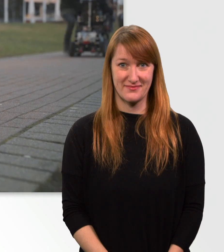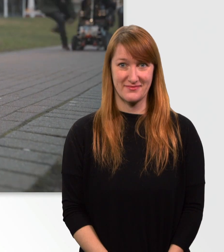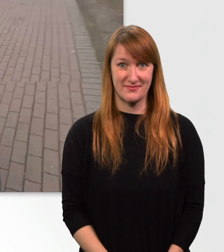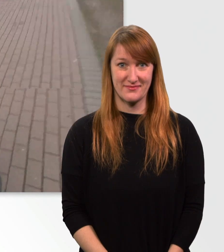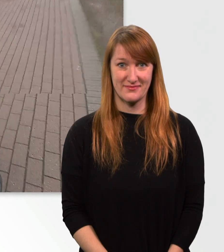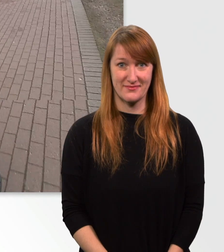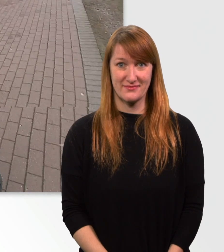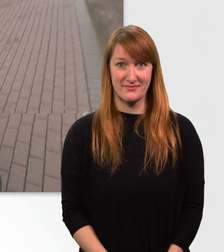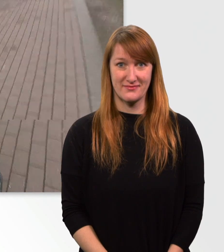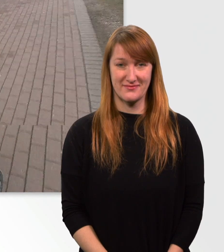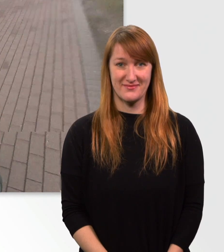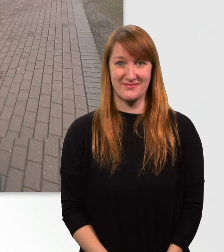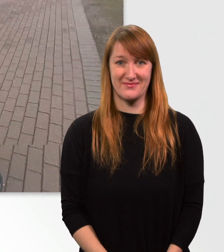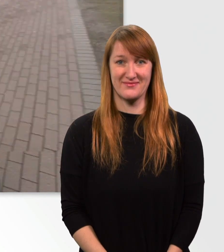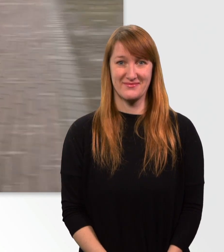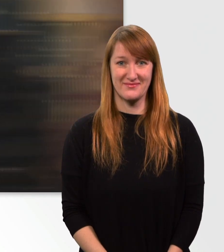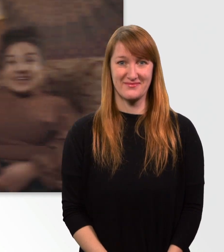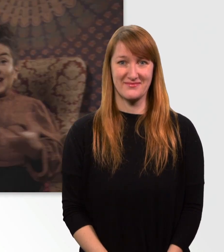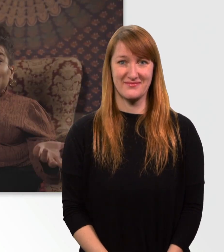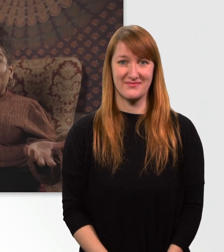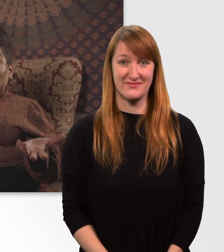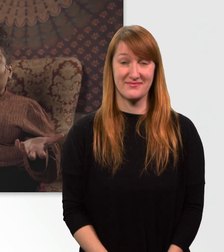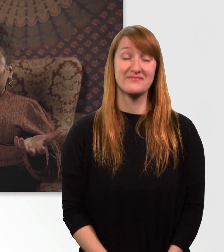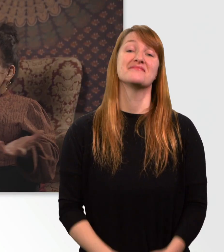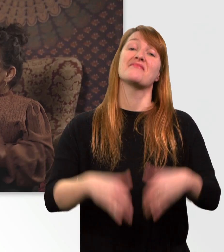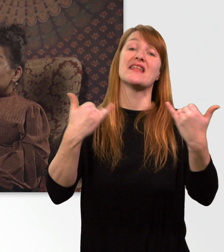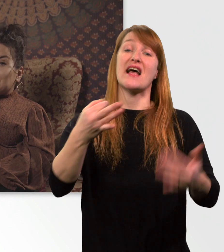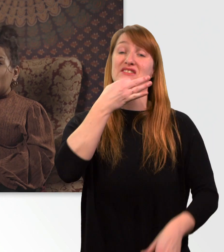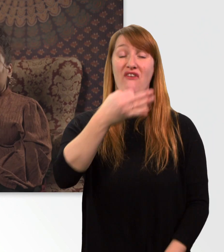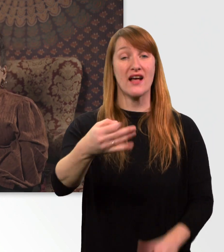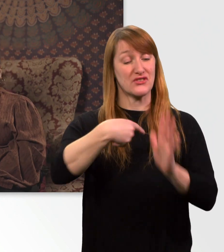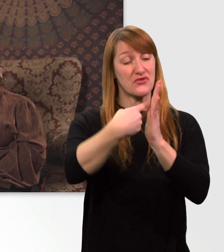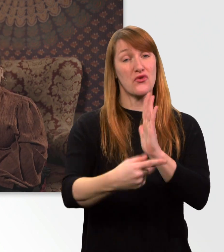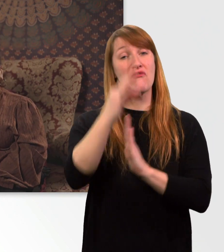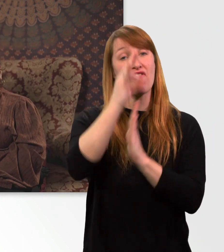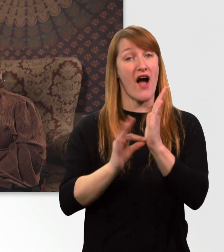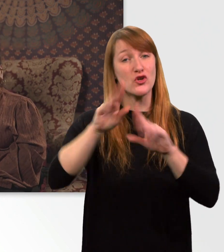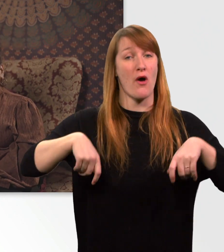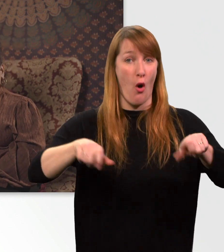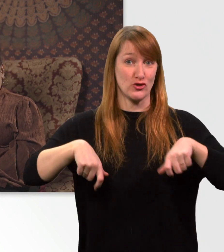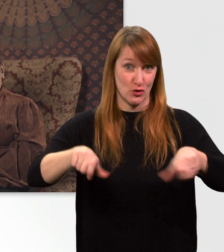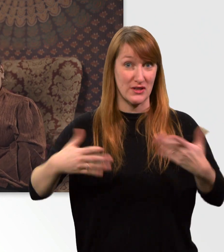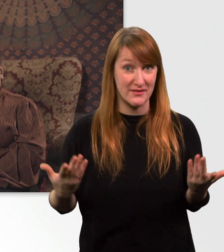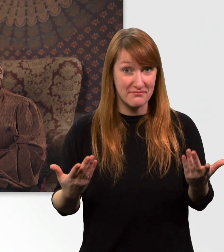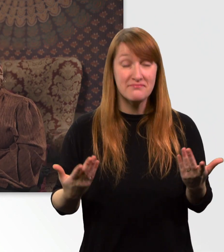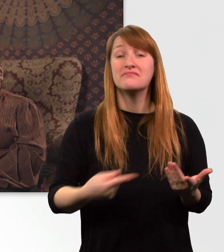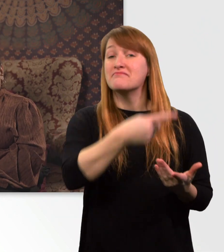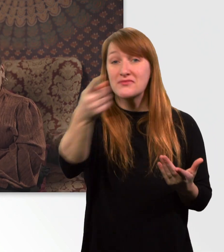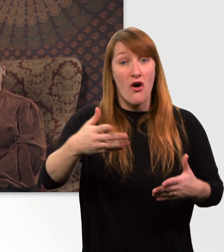(Mann) Ey, das ist ne 30er-Zone hier! Das wars mit den 5 Fakten zu meinem Rollstuhl. Ich hoffe, euch hat das Video gefallen.